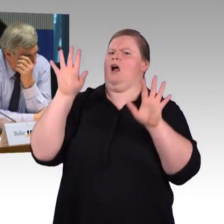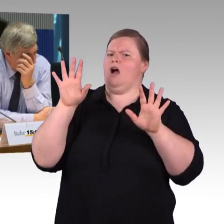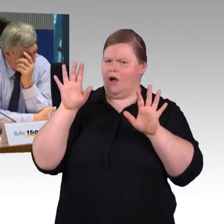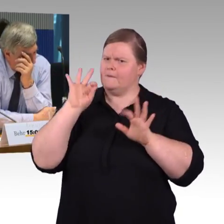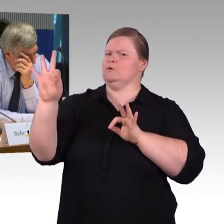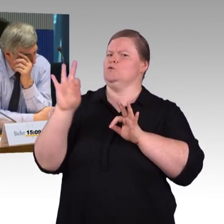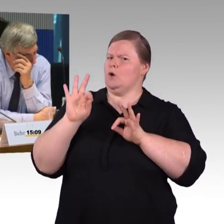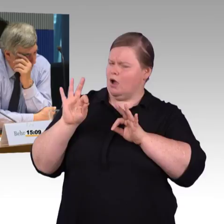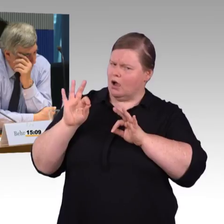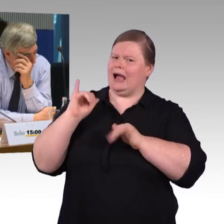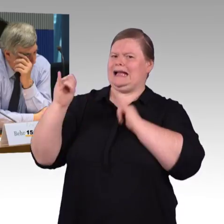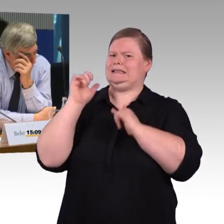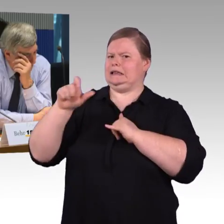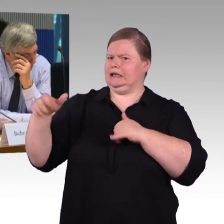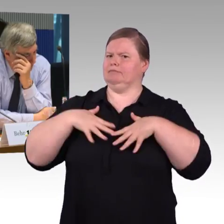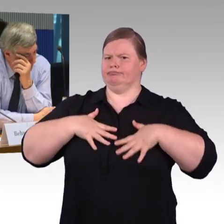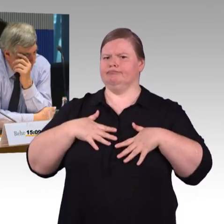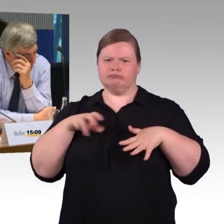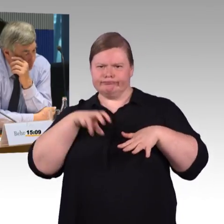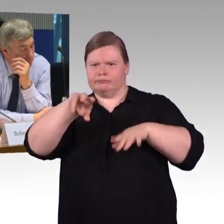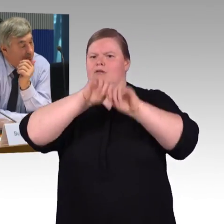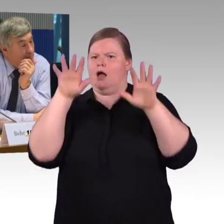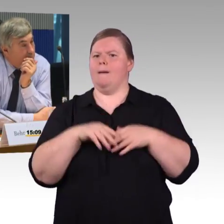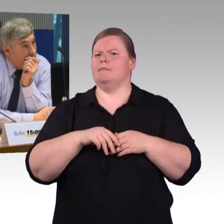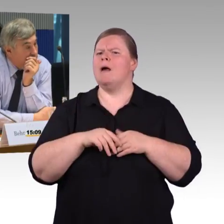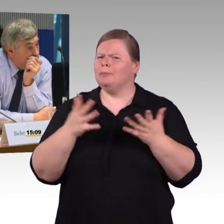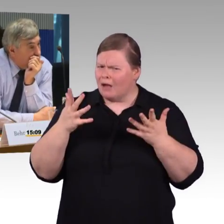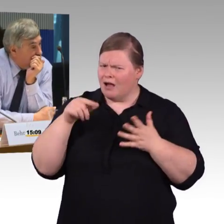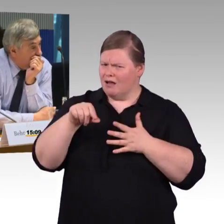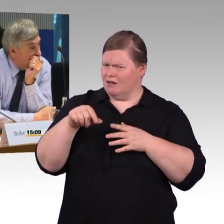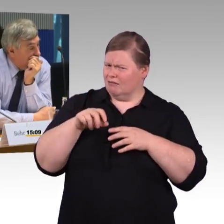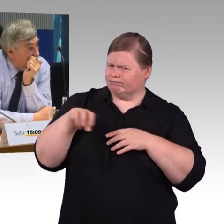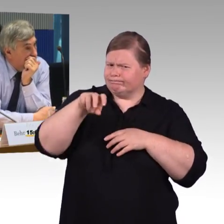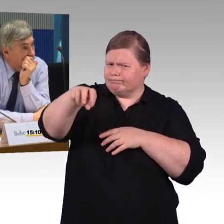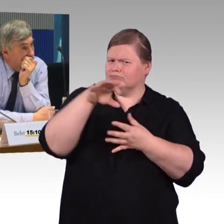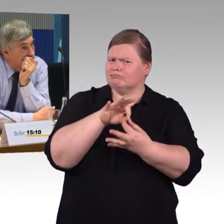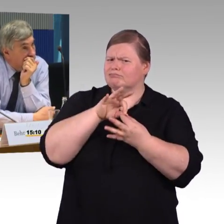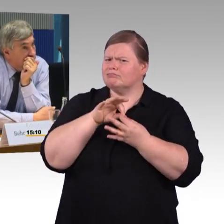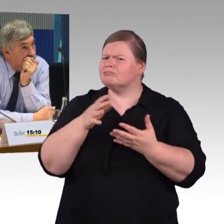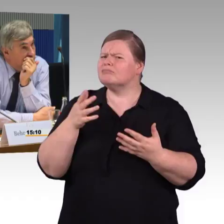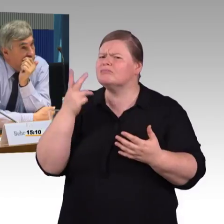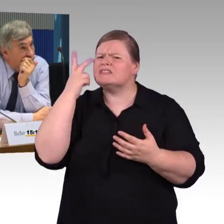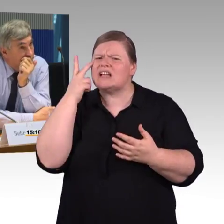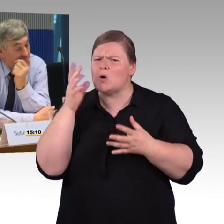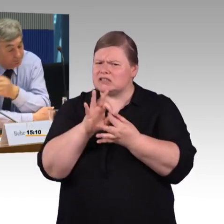Die zweite Frage wäre noch mal an Frau Engel-Kuhn, wurde fast schon in der Diskussion beantwortet.